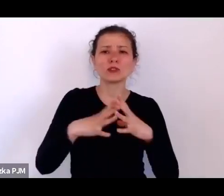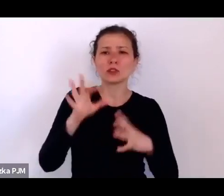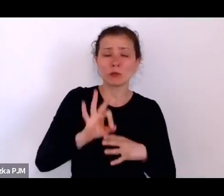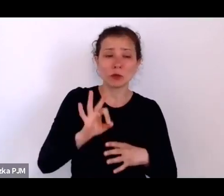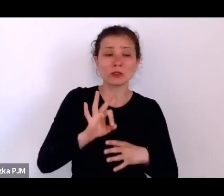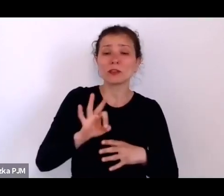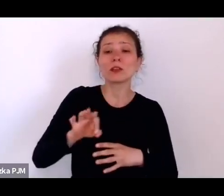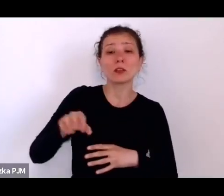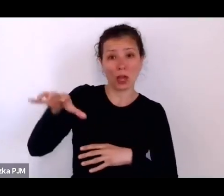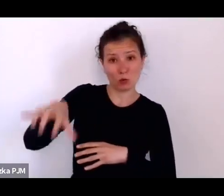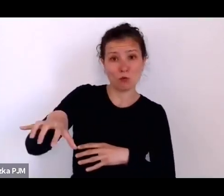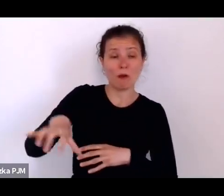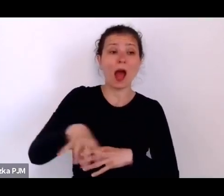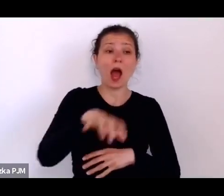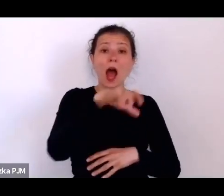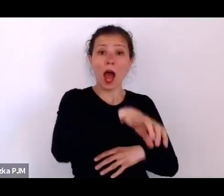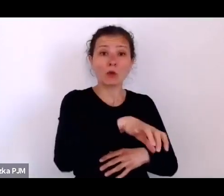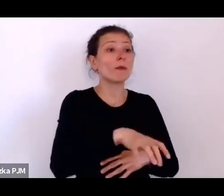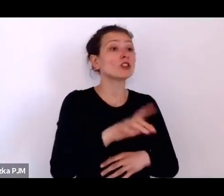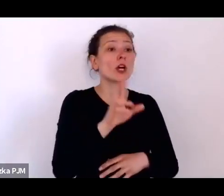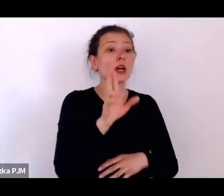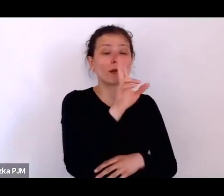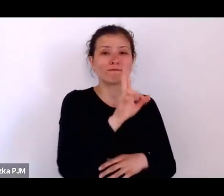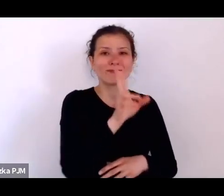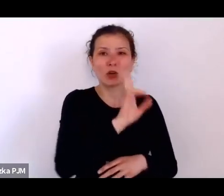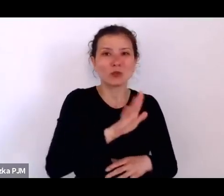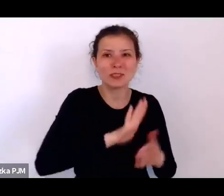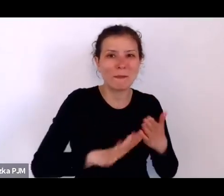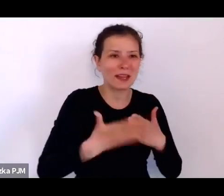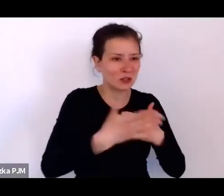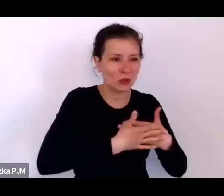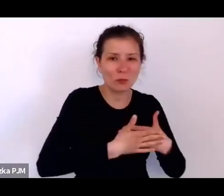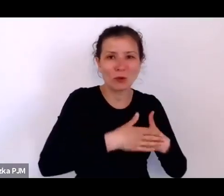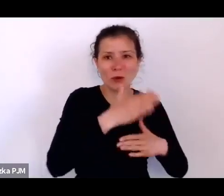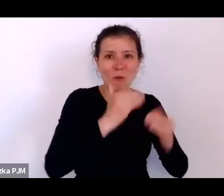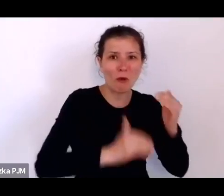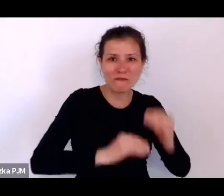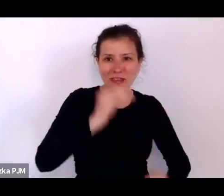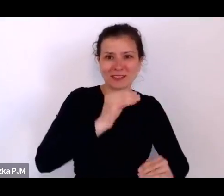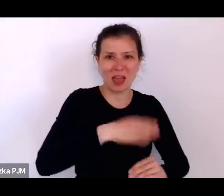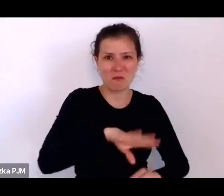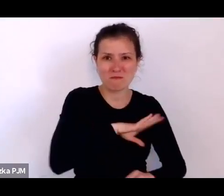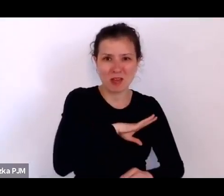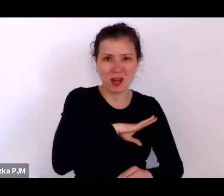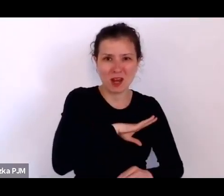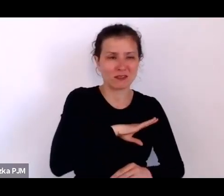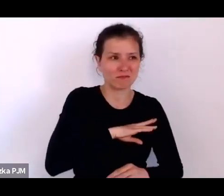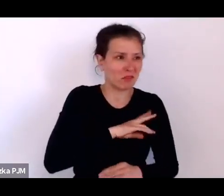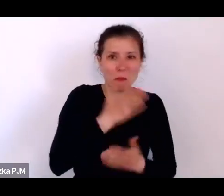tych śmierci było 50%, co daje zupełnie jasny obraz sytuacji.